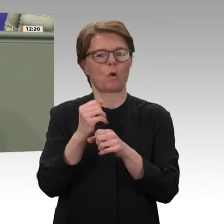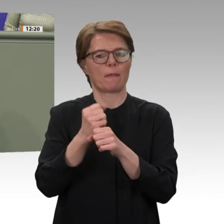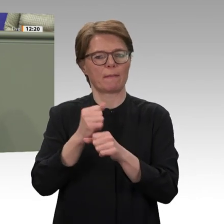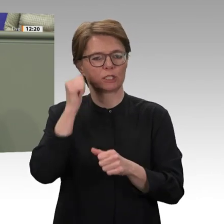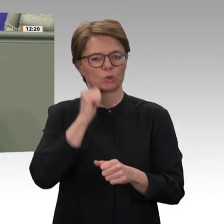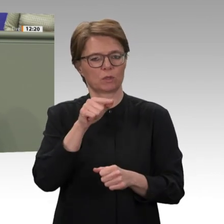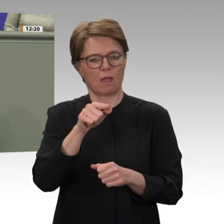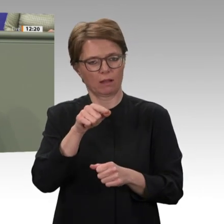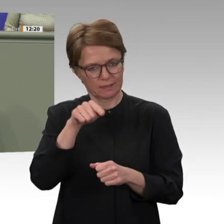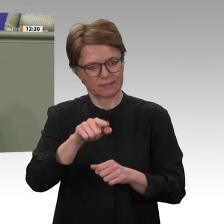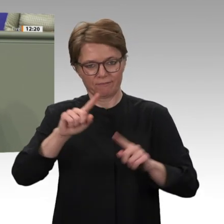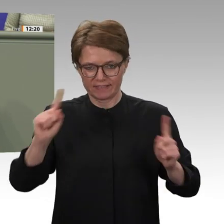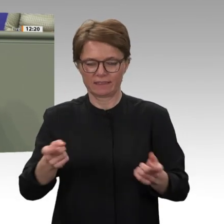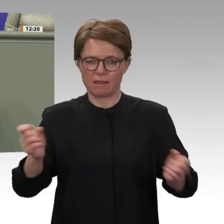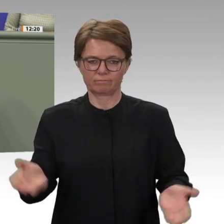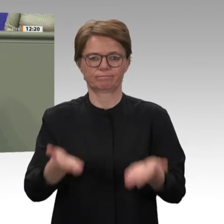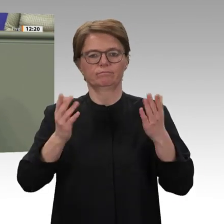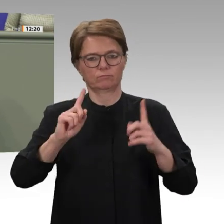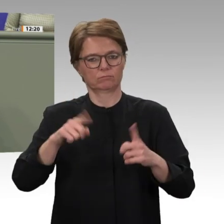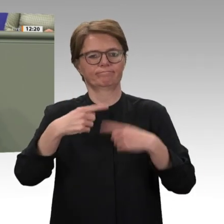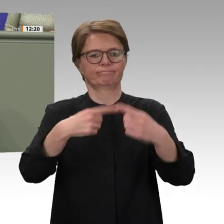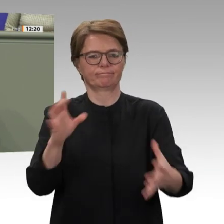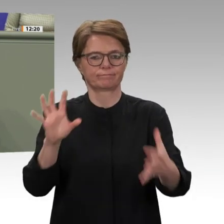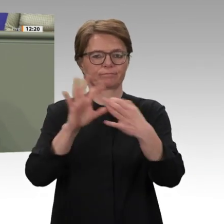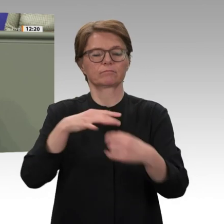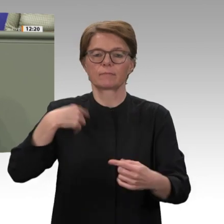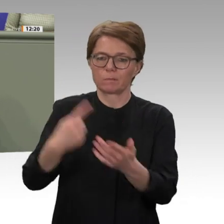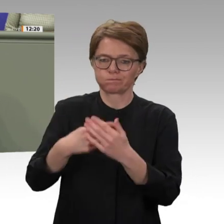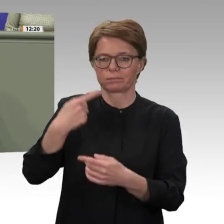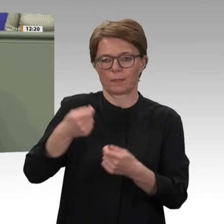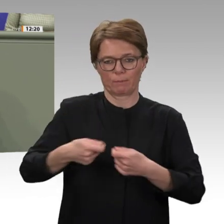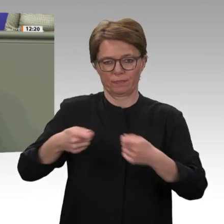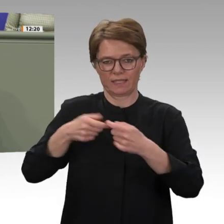enthalten. Ich komme zum Schluss. Anstatt einer Sofortabstimmung wäre die Erarbeitung